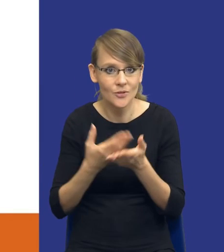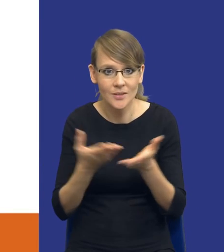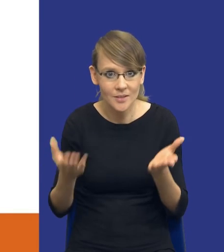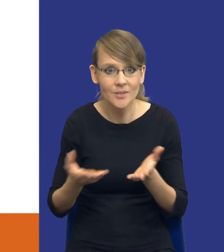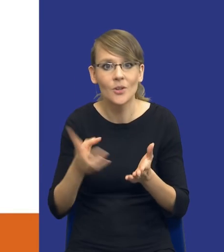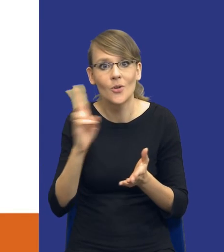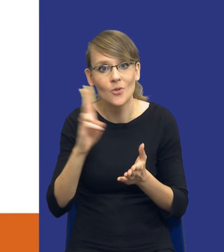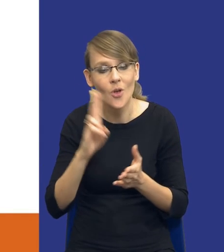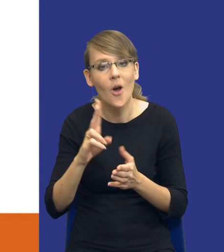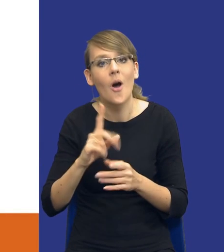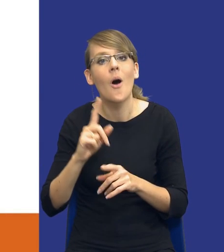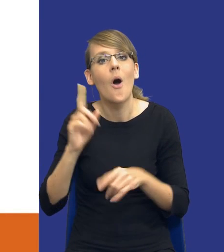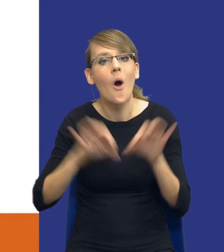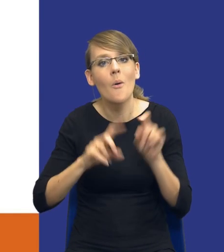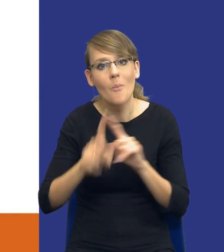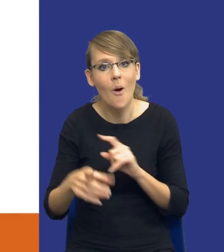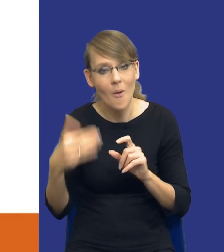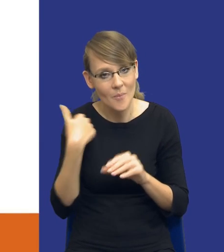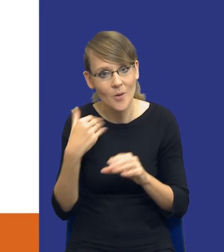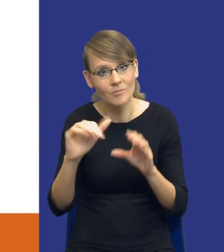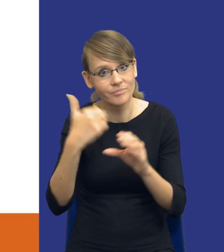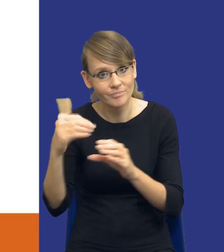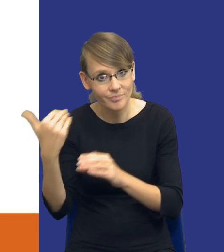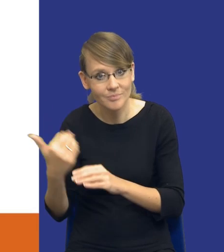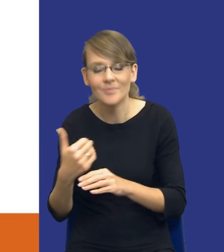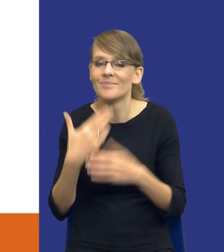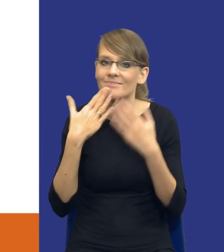się odezwali do mnie po tej konferencji ostatnio bardzo dziękuję za te komentarze